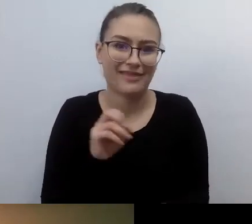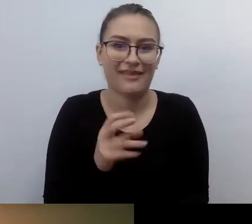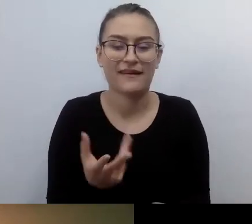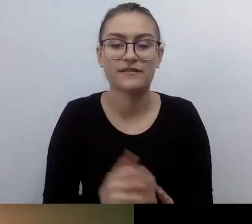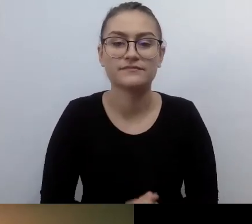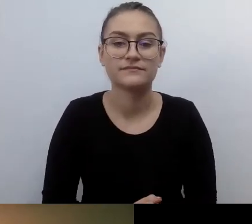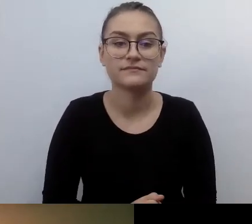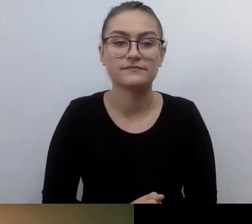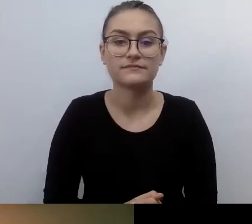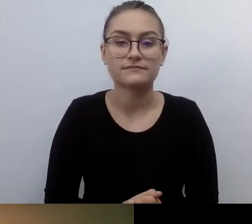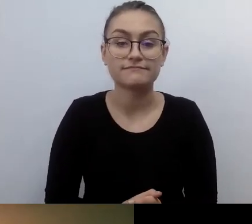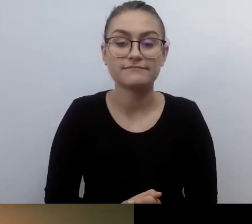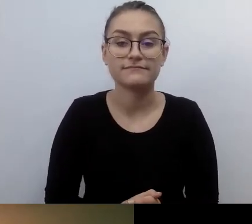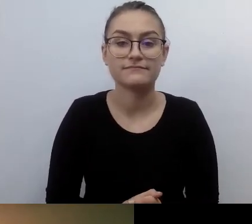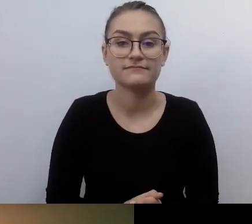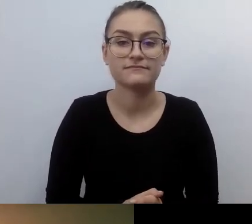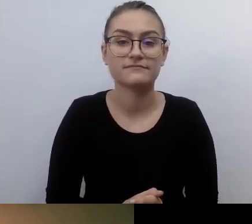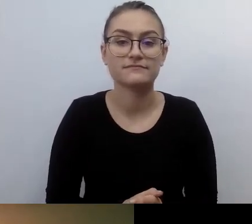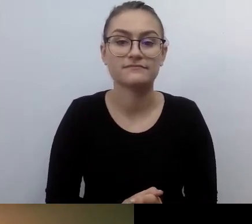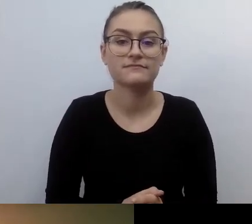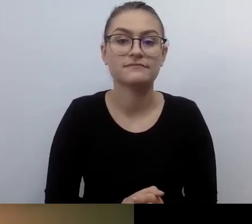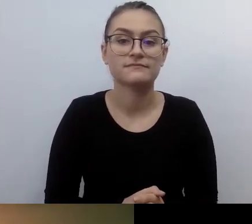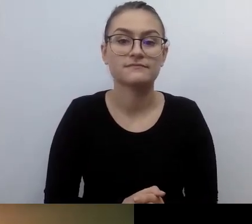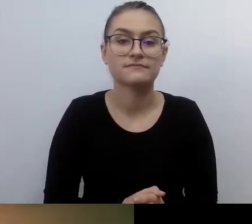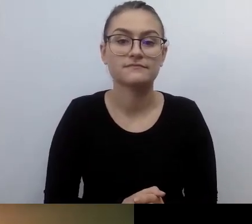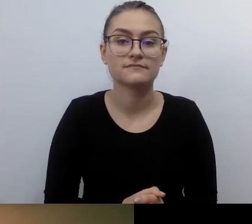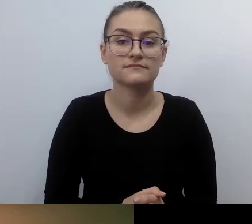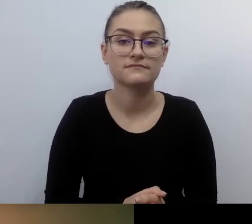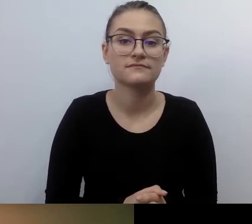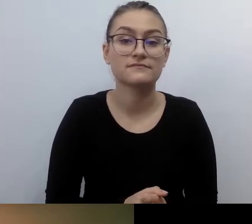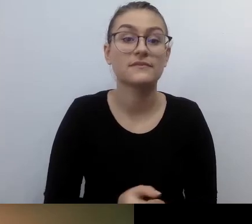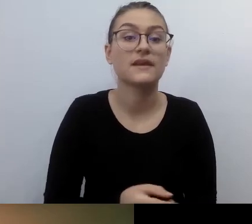wychodzić naprzeciwko osobom o szczególnych potrzebach,